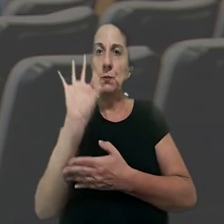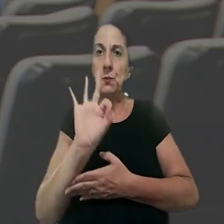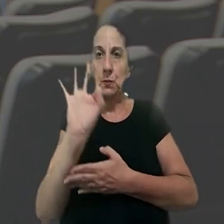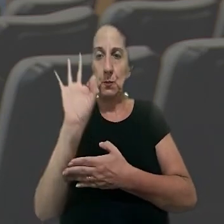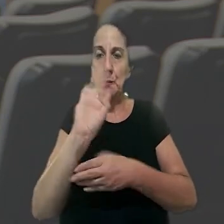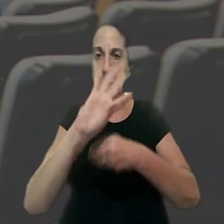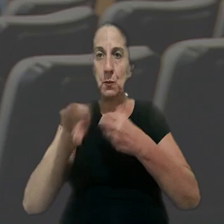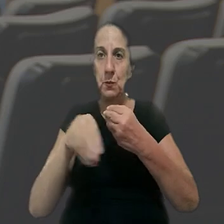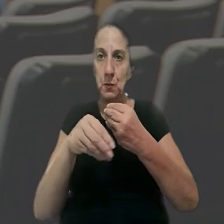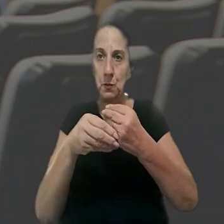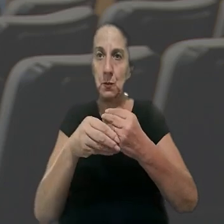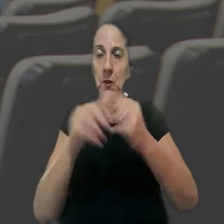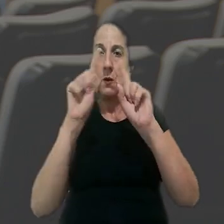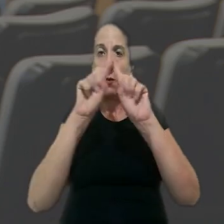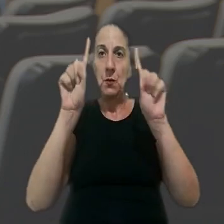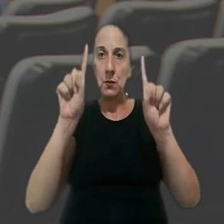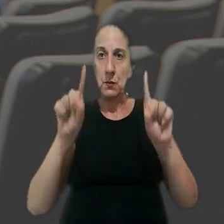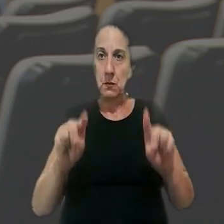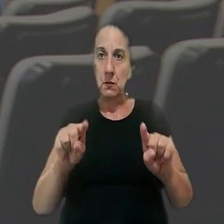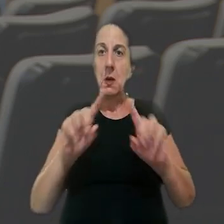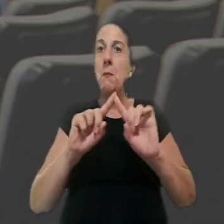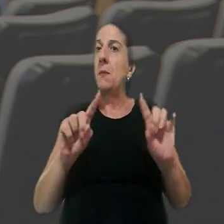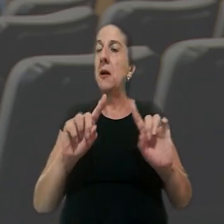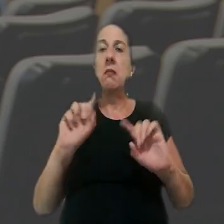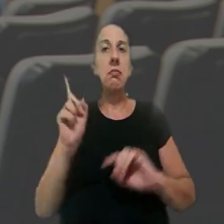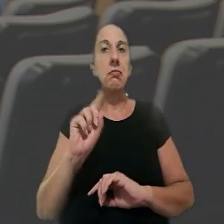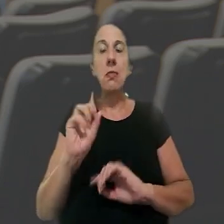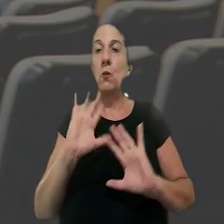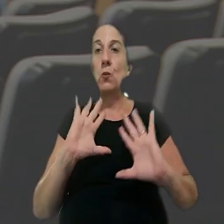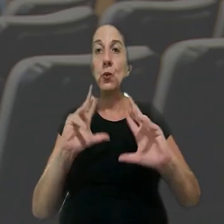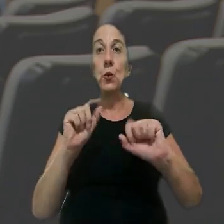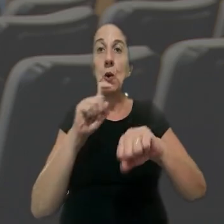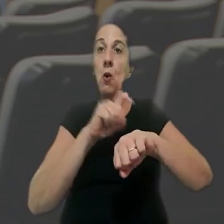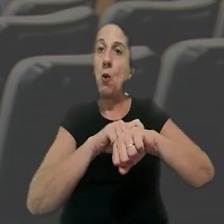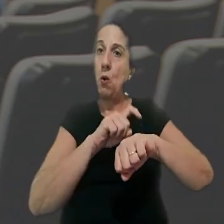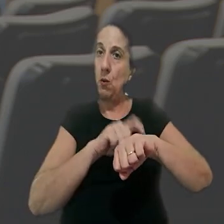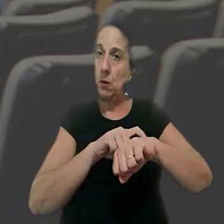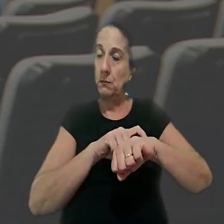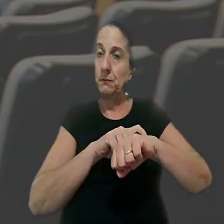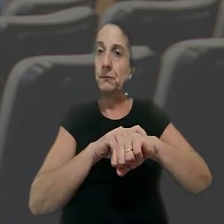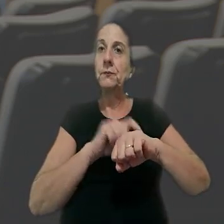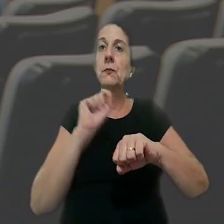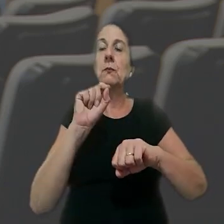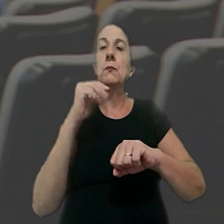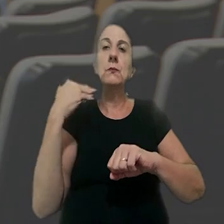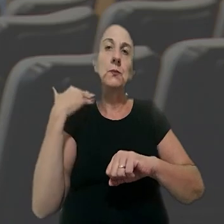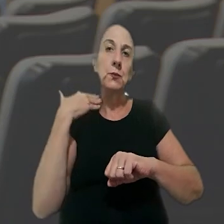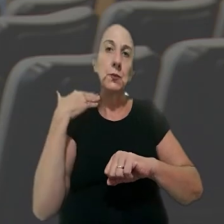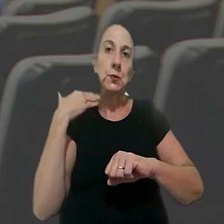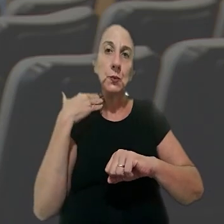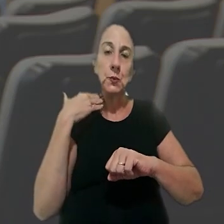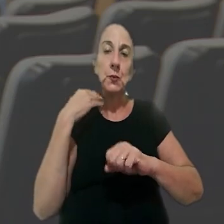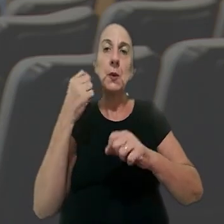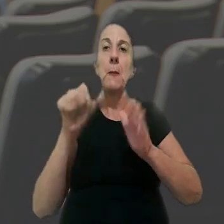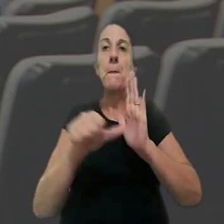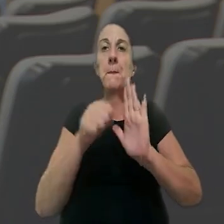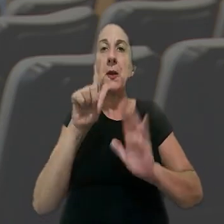adicional de 50% a um encarregado, mas não o valor da hora em si. De acordo com o juízo de primeiro